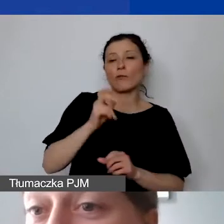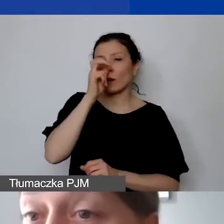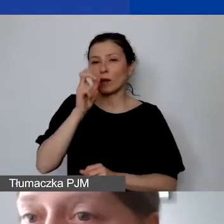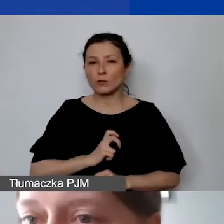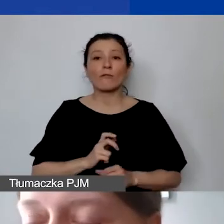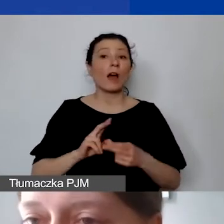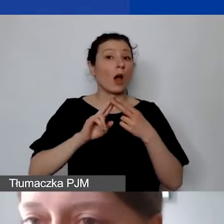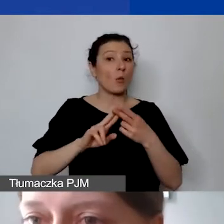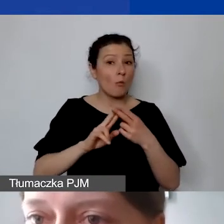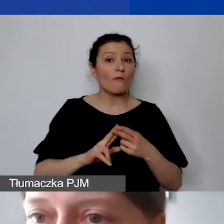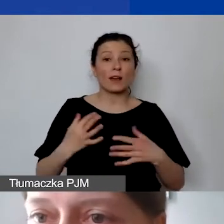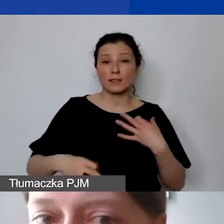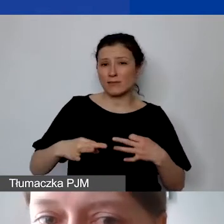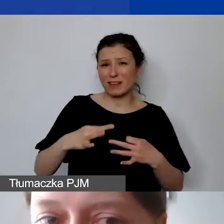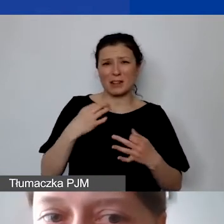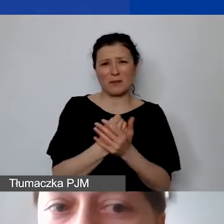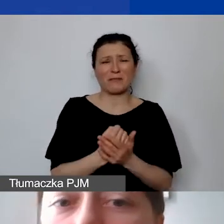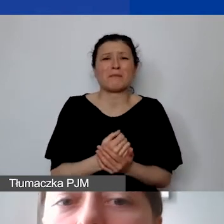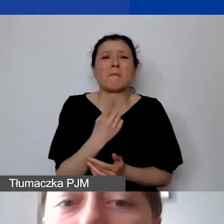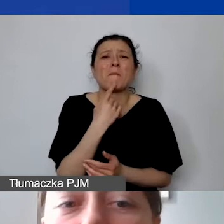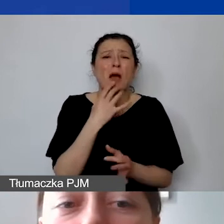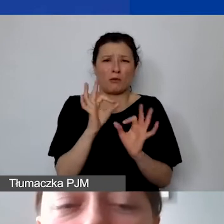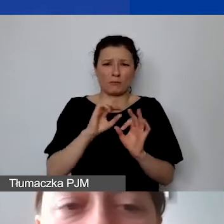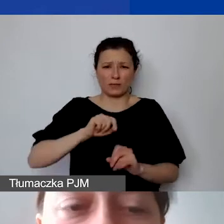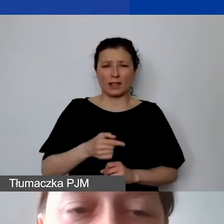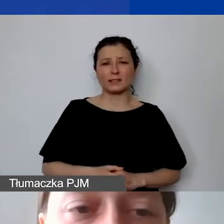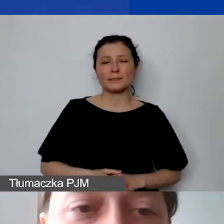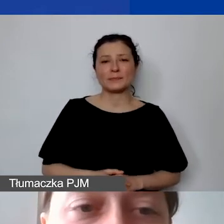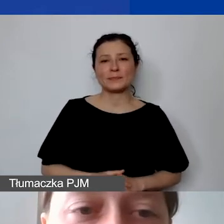nadal jest informacją dla nas niedostateczną. Pierwszy przykład: